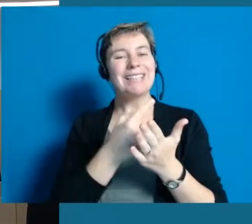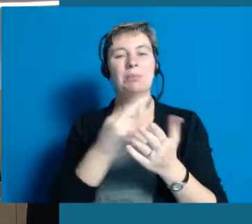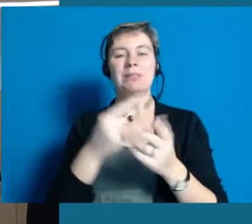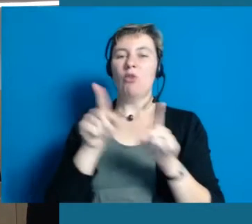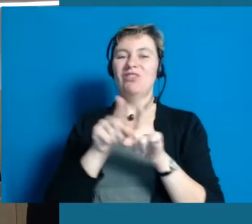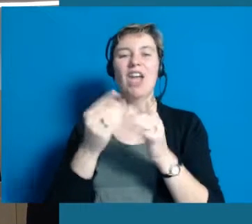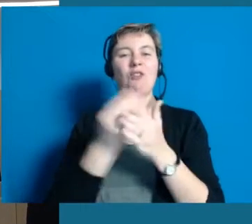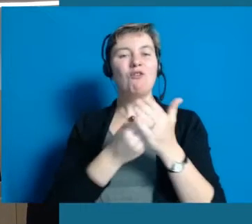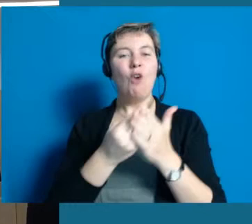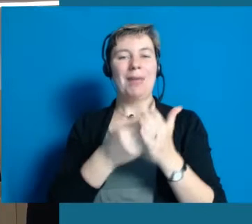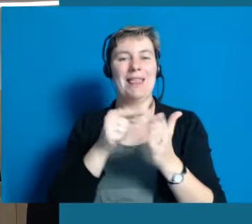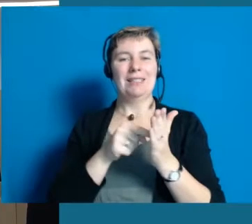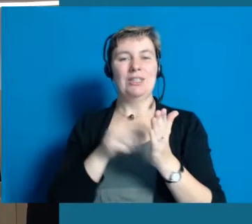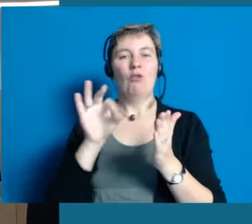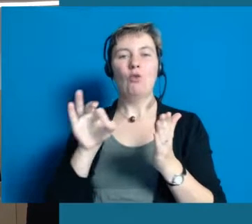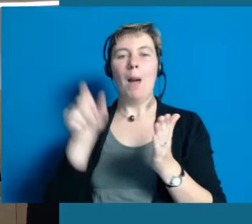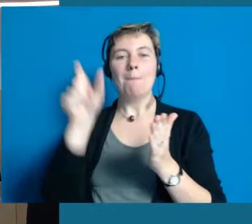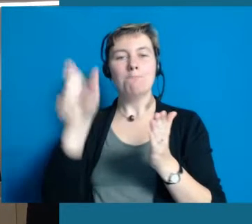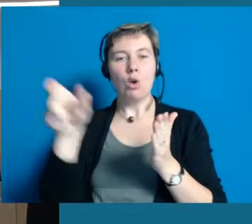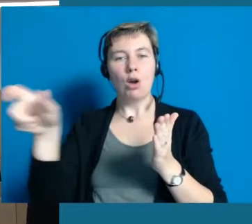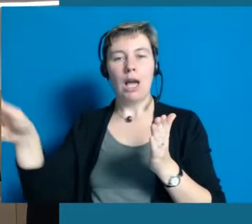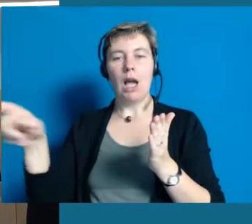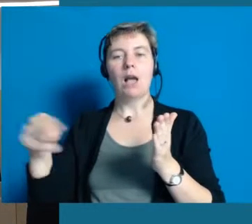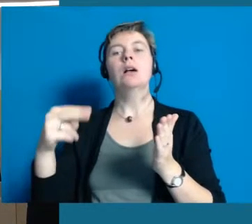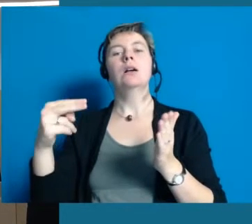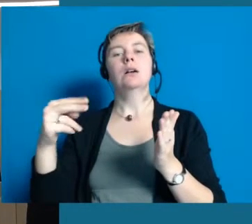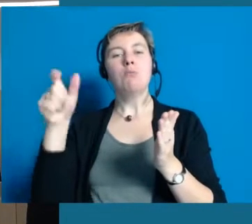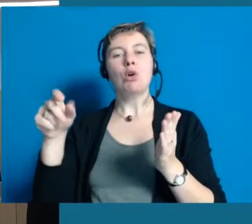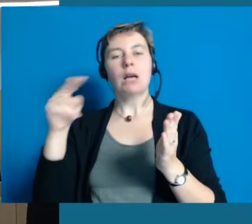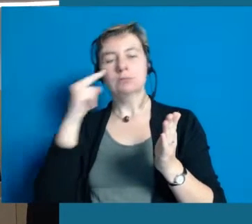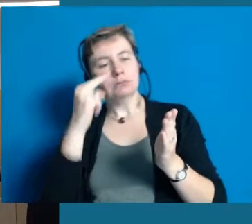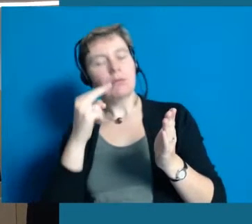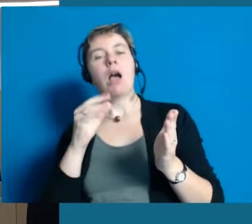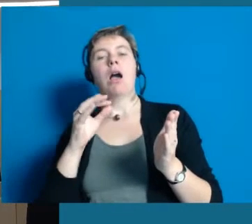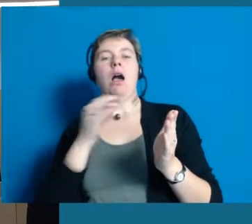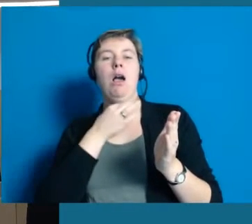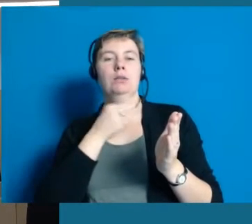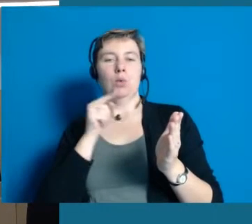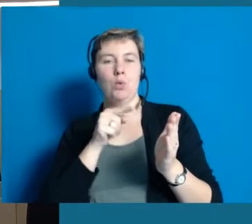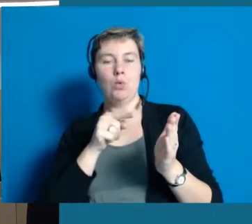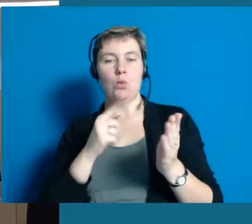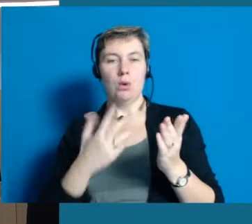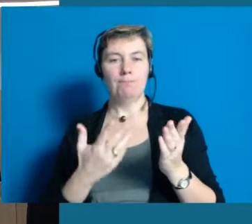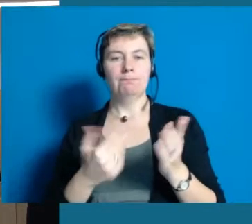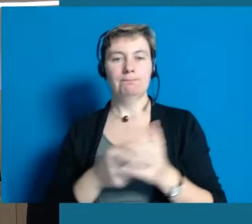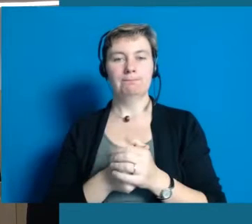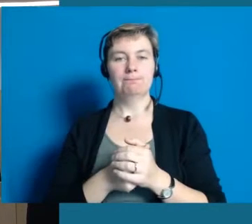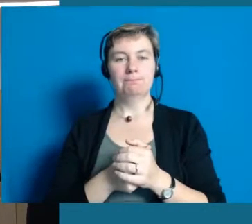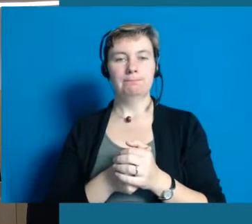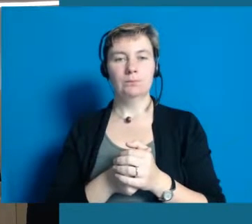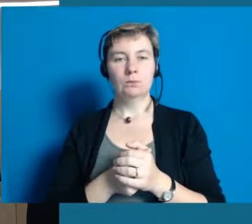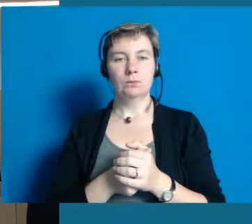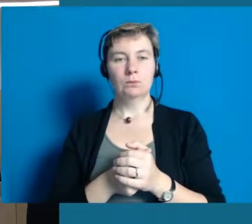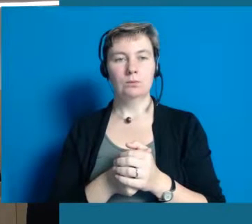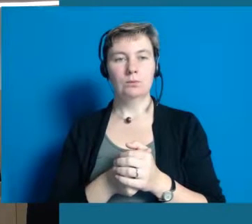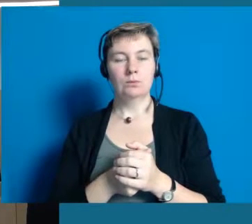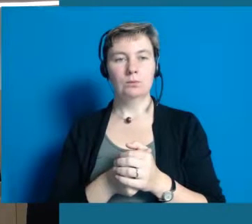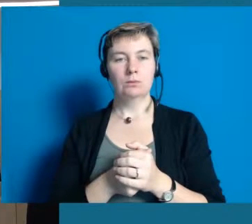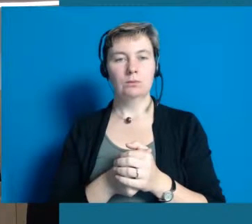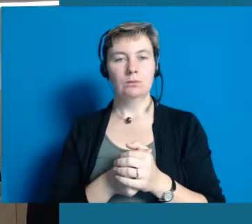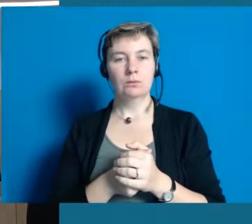und es dann den Bürgern leichter fällt selber Inklusion zulassen zu können.